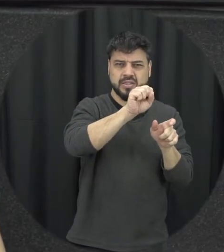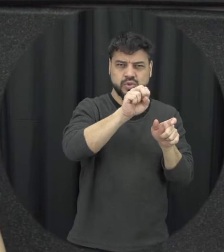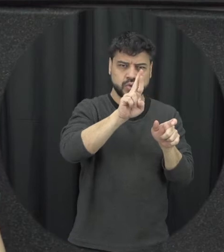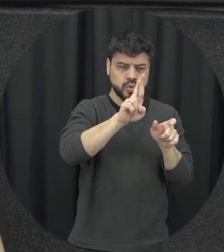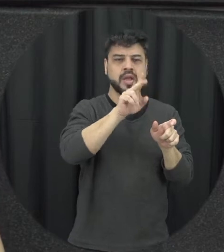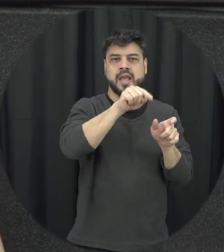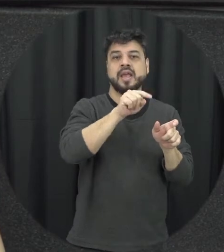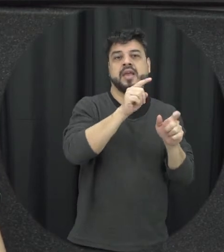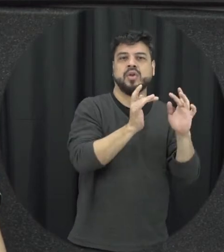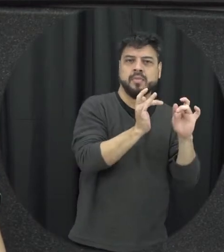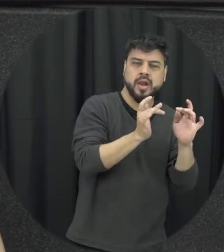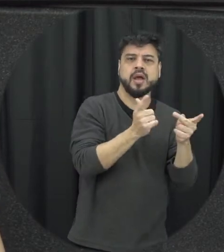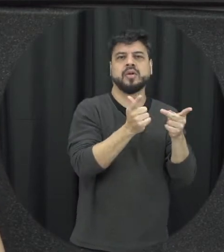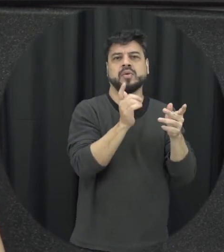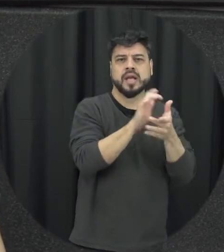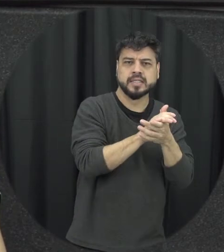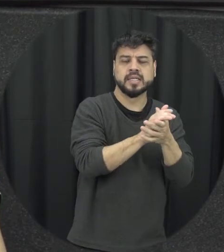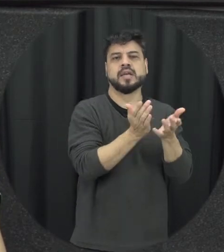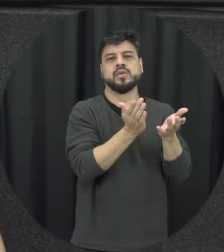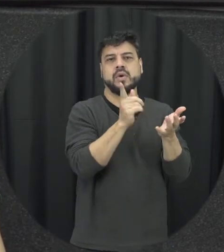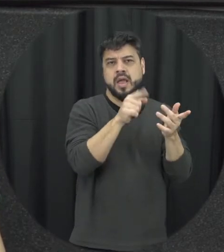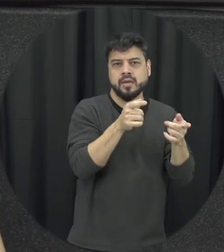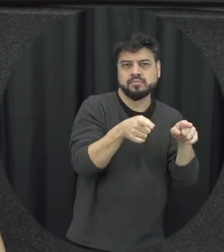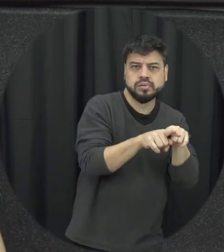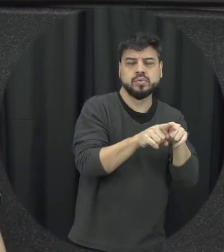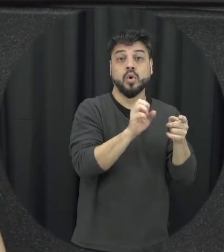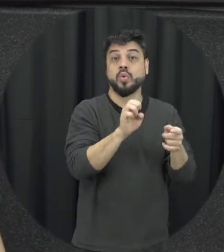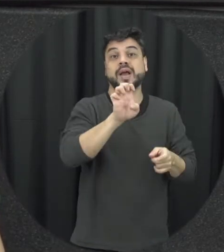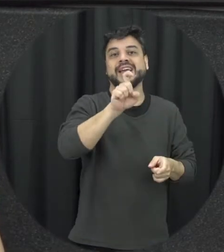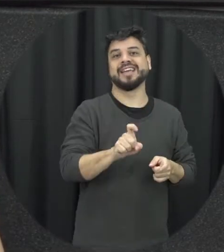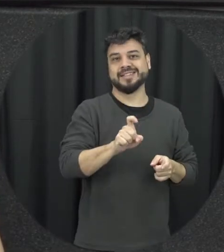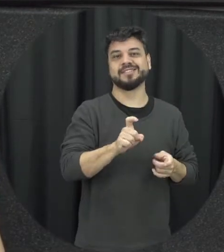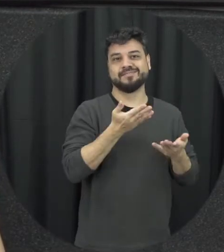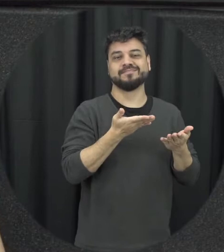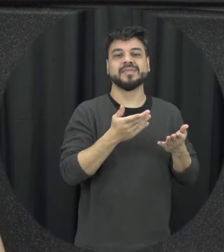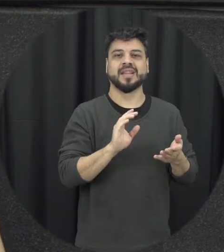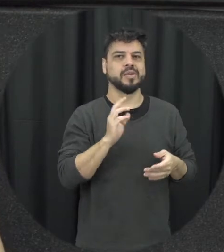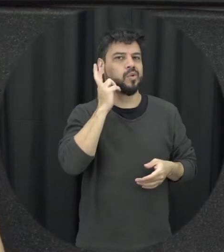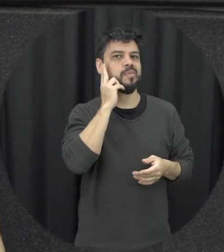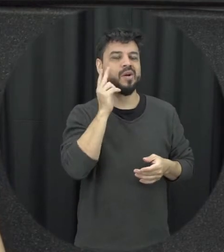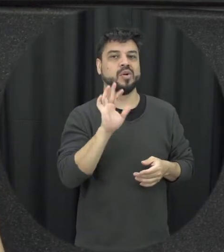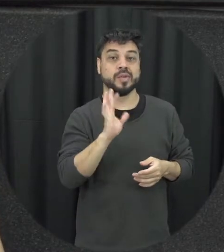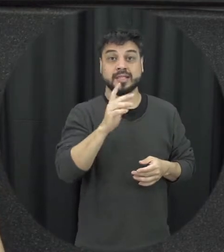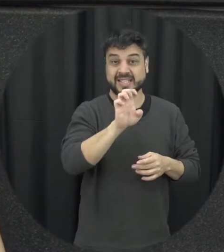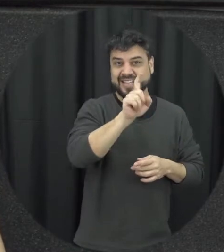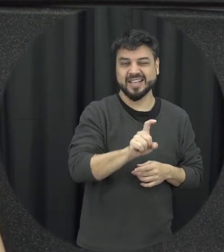o marido companheiro ou ex amor o que é muito comum nas situações de ameaça importunação de